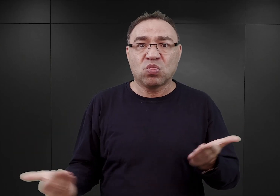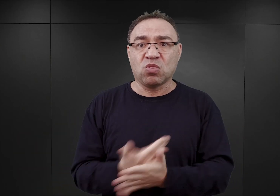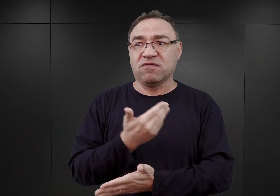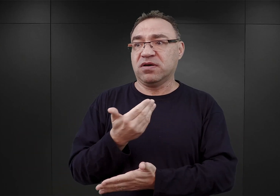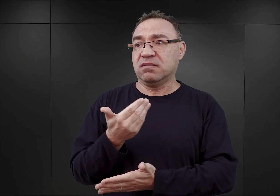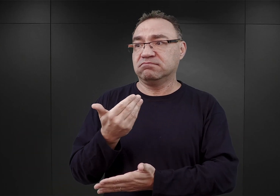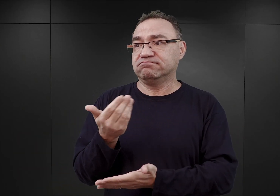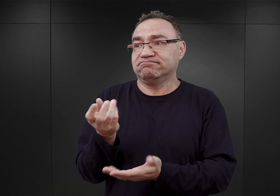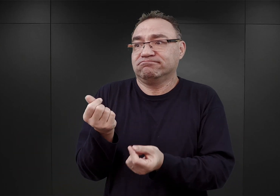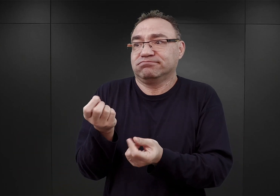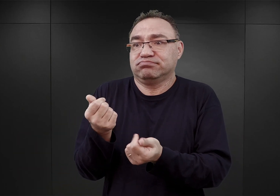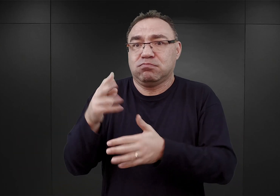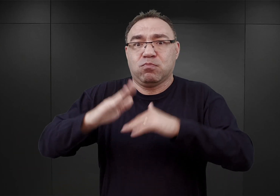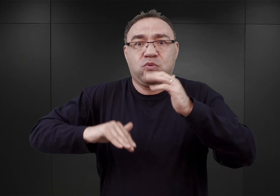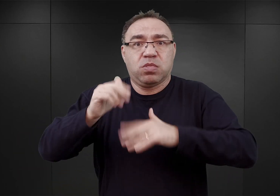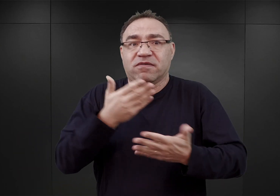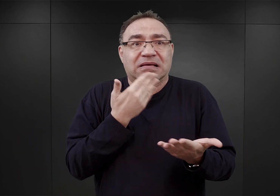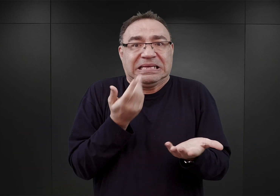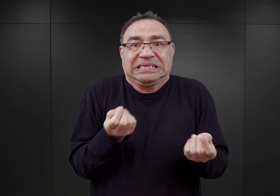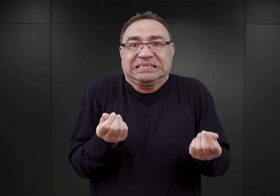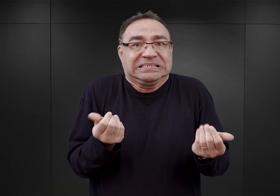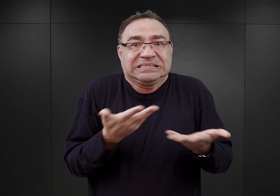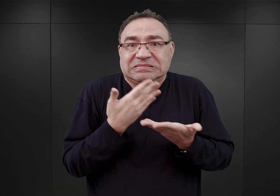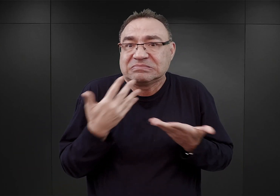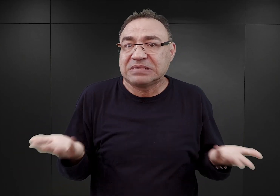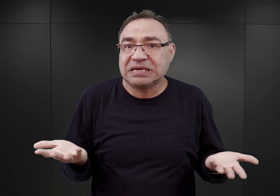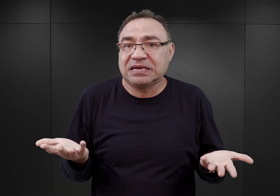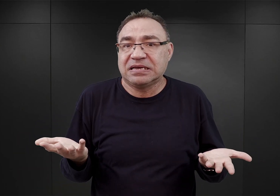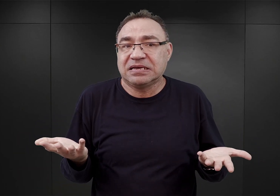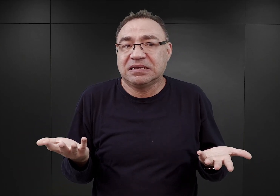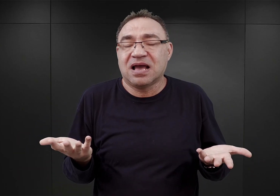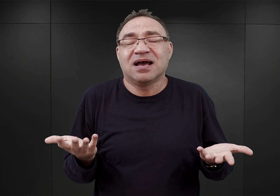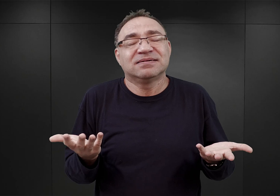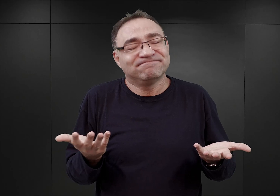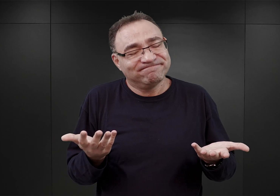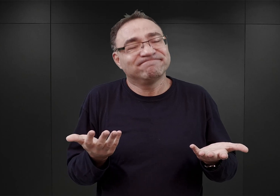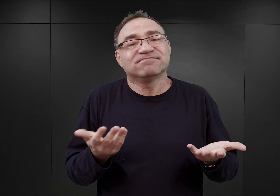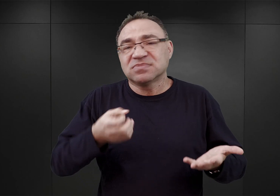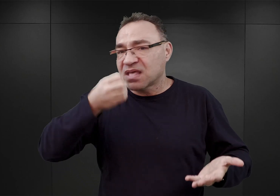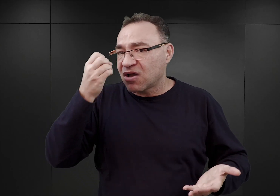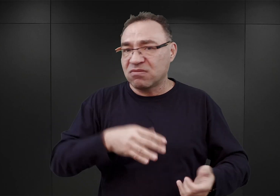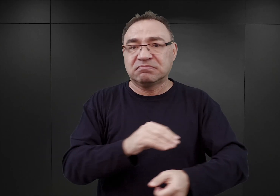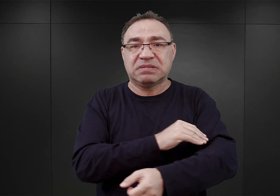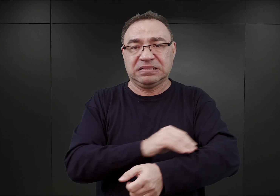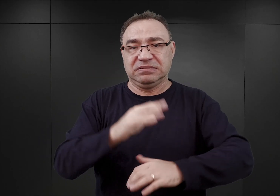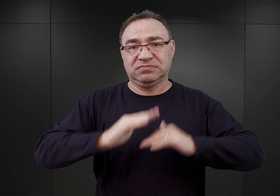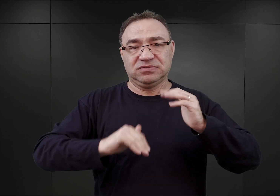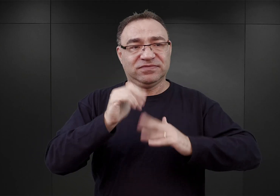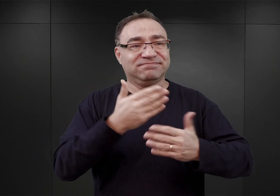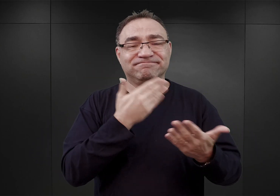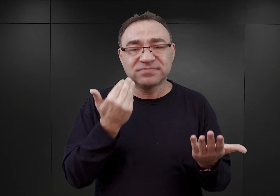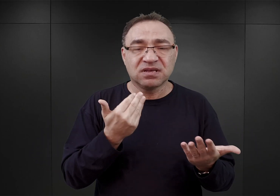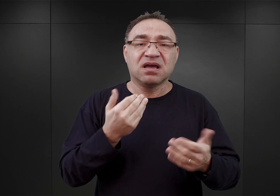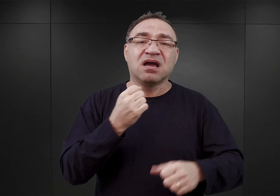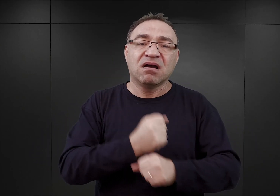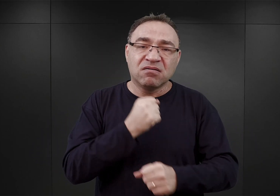brakowało zarówno pieniędzy, ale przede wszystkim owych materiałów budowlanych. Stąd prace posuwały się bardzo wolno